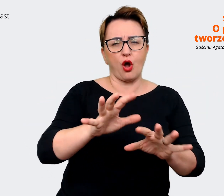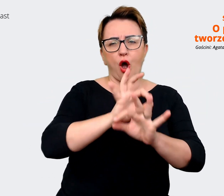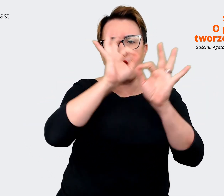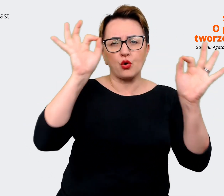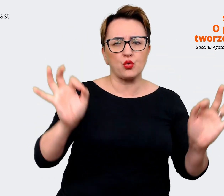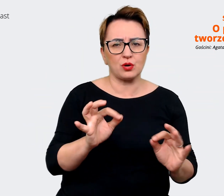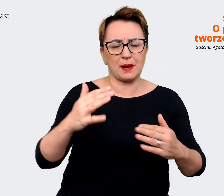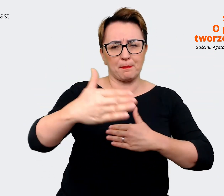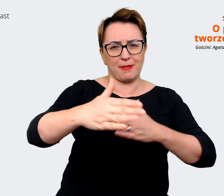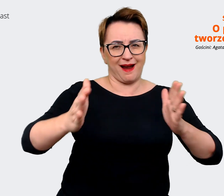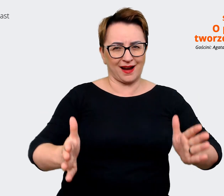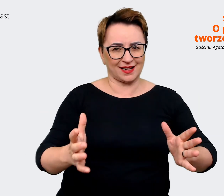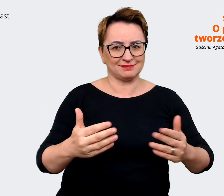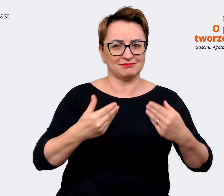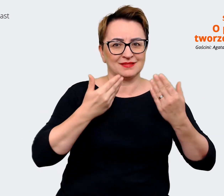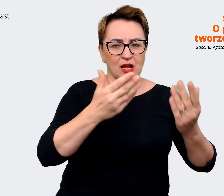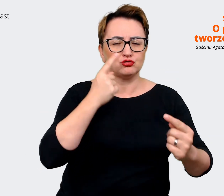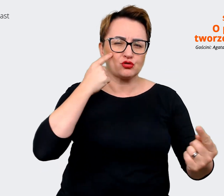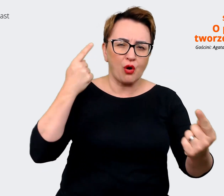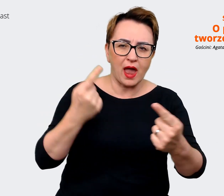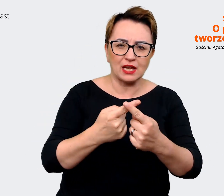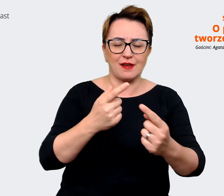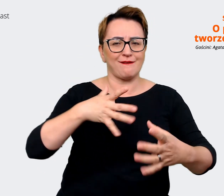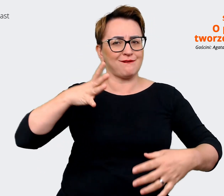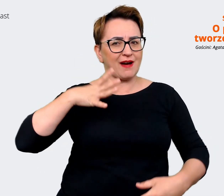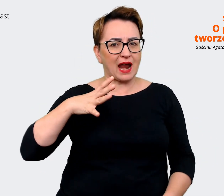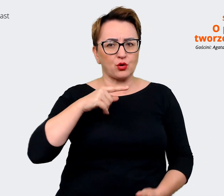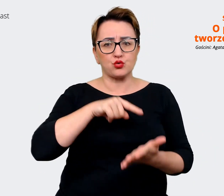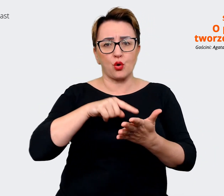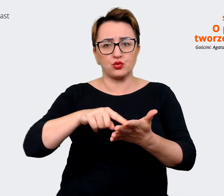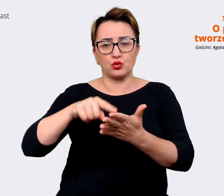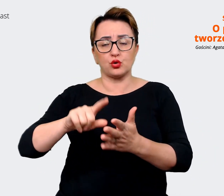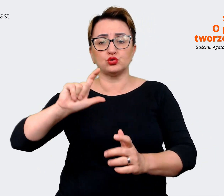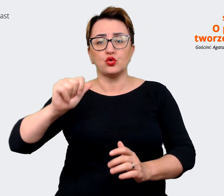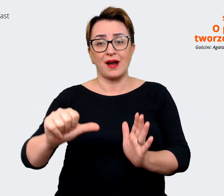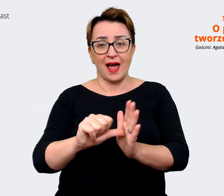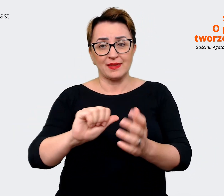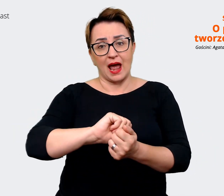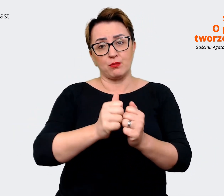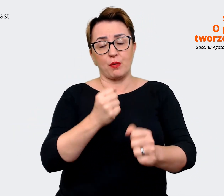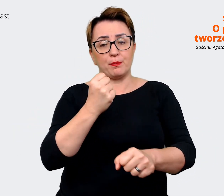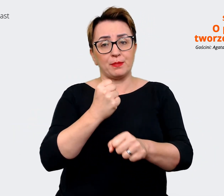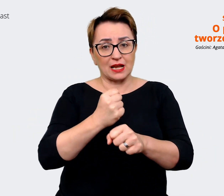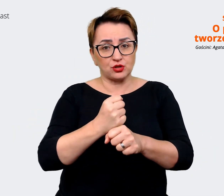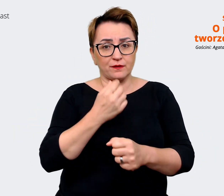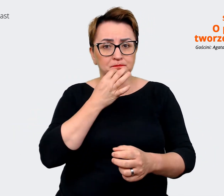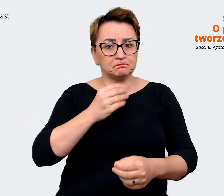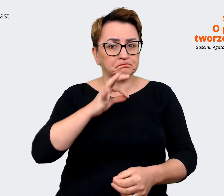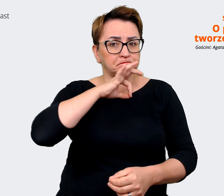co kandydat, co pracownik może zyskać pracując w danej firmie. Jest to taką samą kwintesencją,